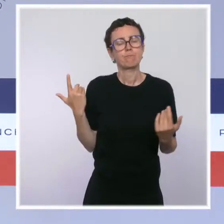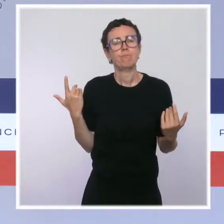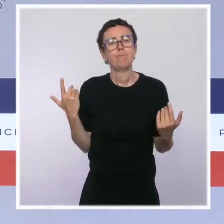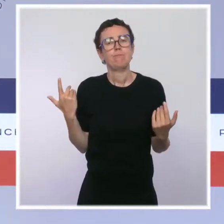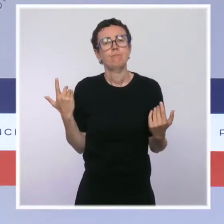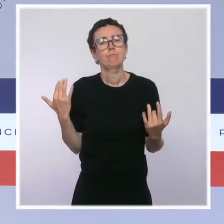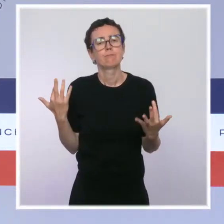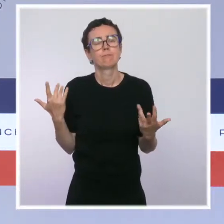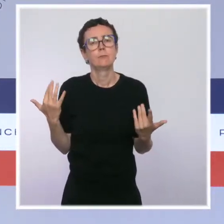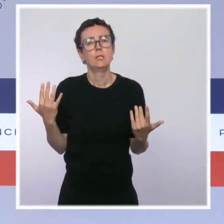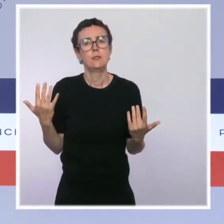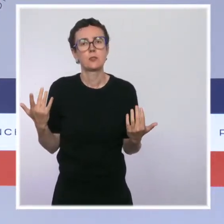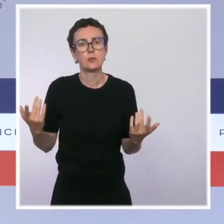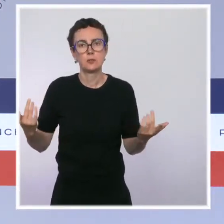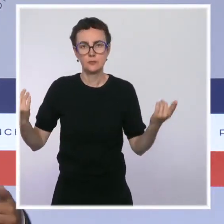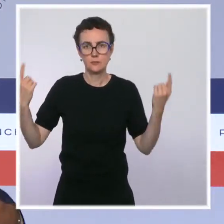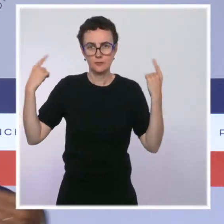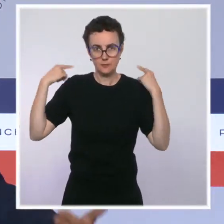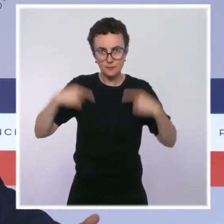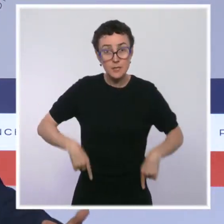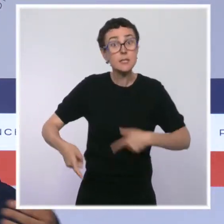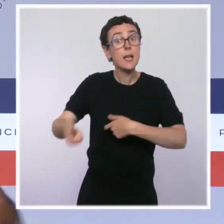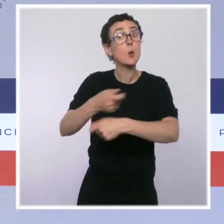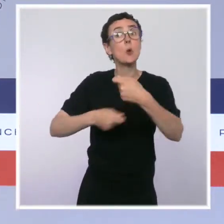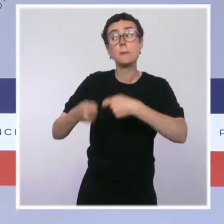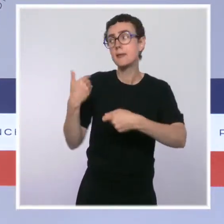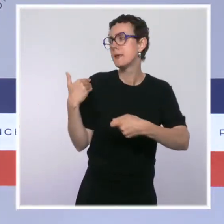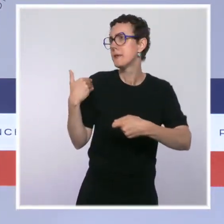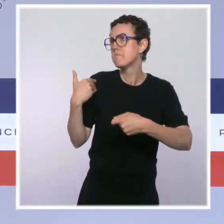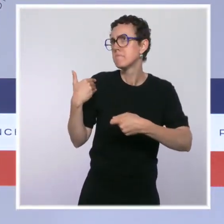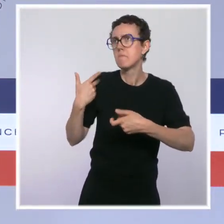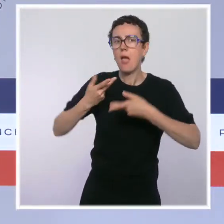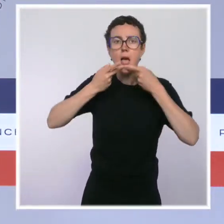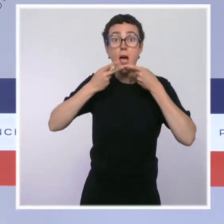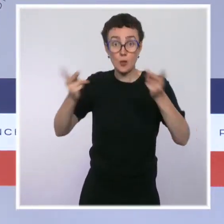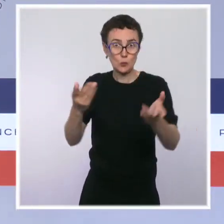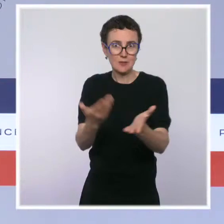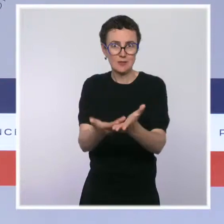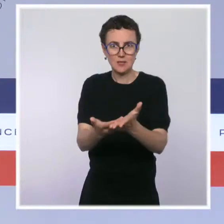de vos de vos confrères. Évidemment, en tout cas, on l'espère, mais je vous renvoie aux propos de mon collègue.